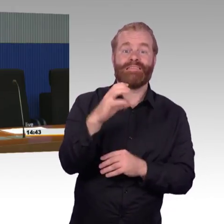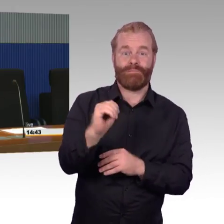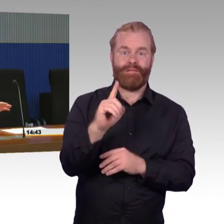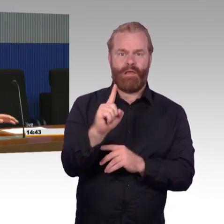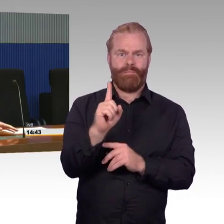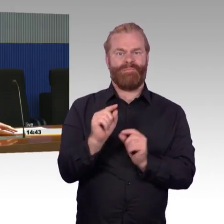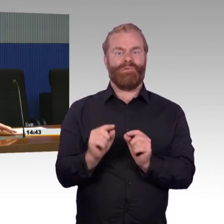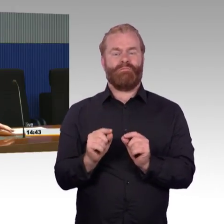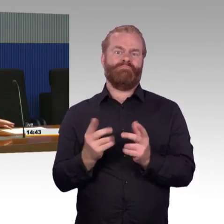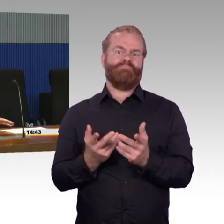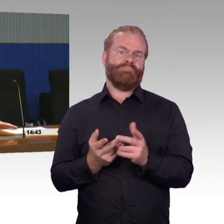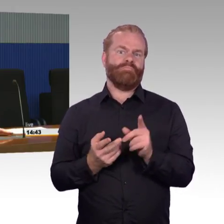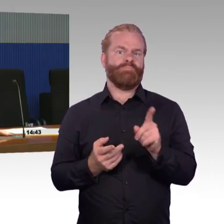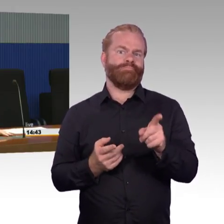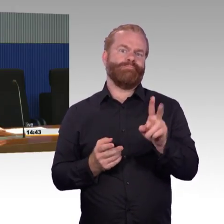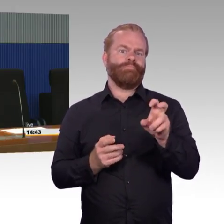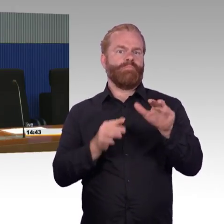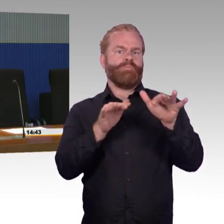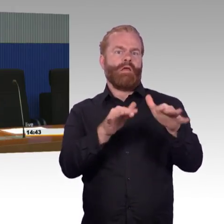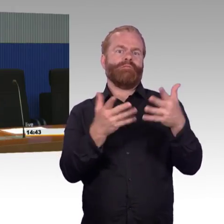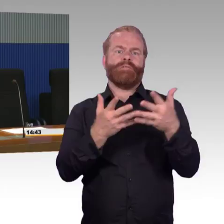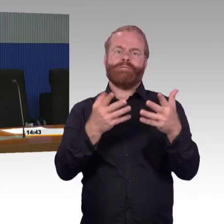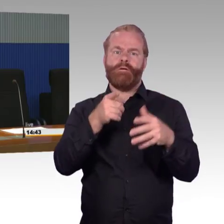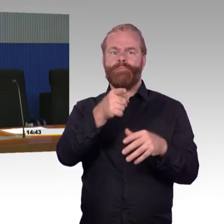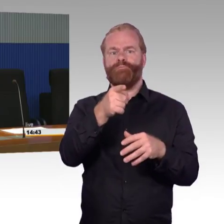die sind meistens relativ alt, mit hohem technischen Bedarf.